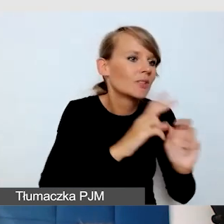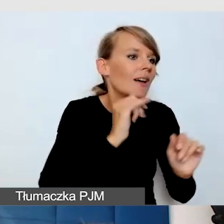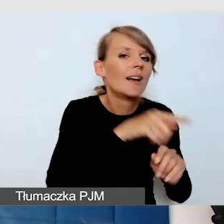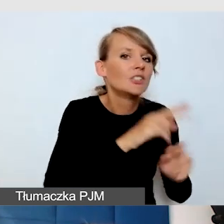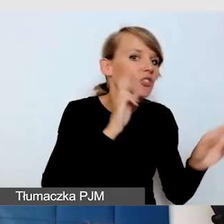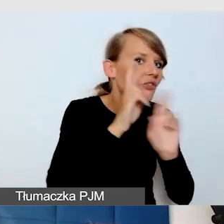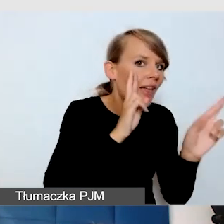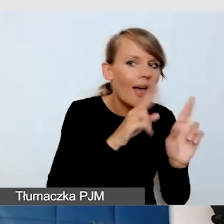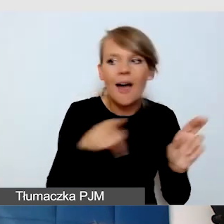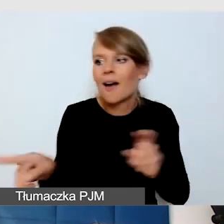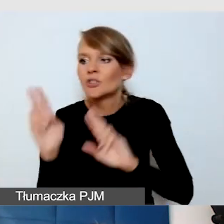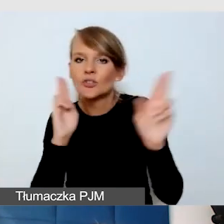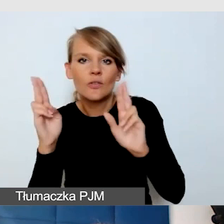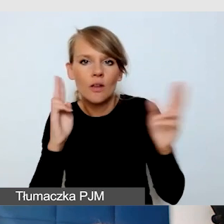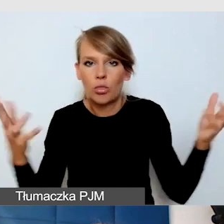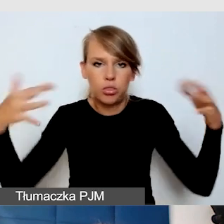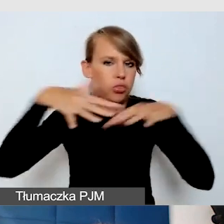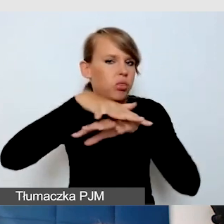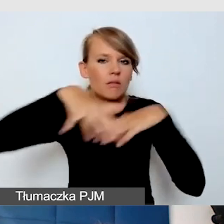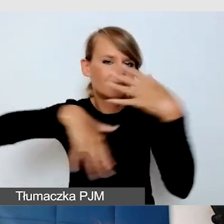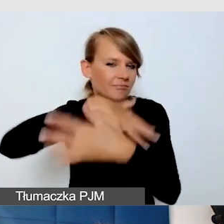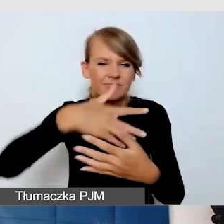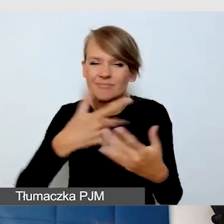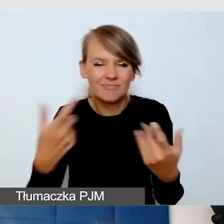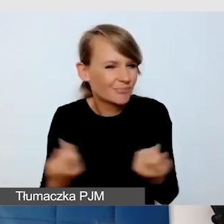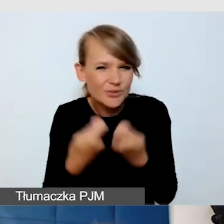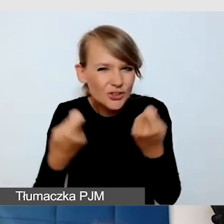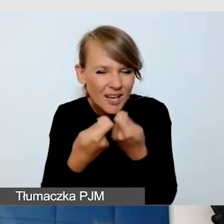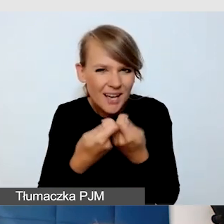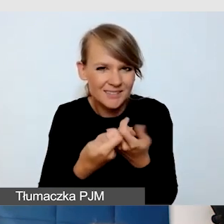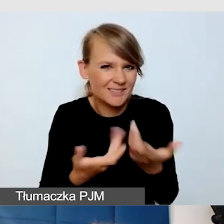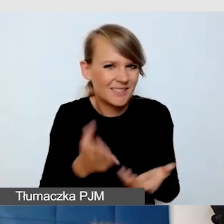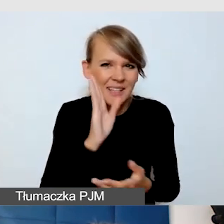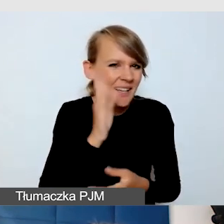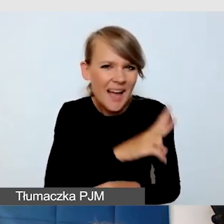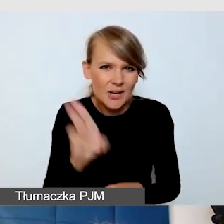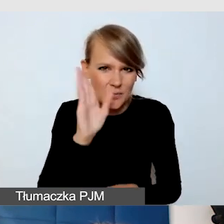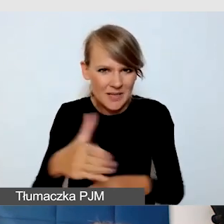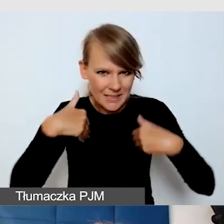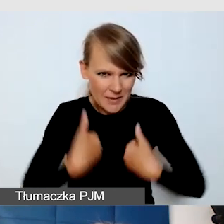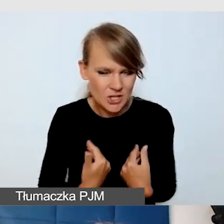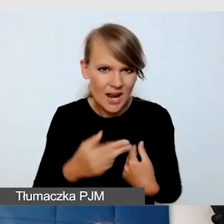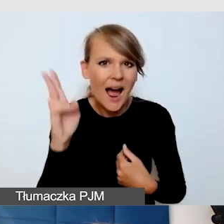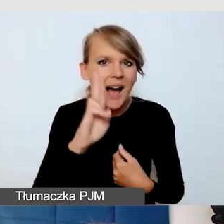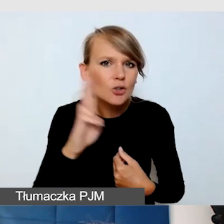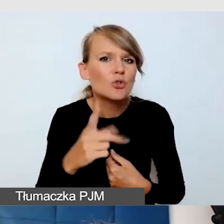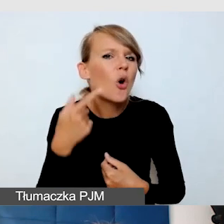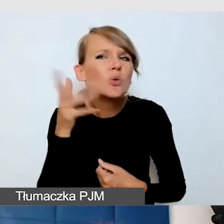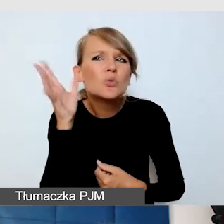Po prostu wszyscy będą przemęczeni. A osoby, które mają problemy ze słuchem, nie usłyszą właściwie nic.